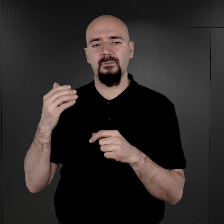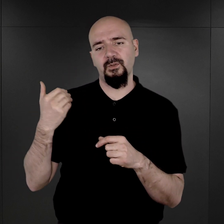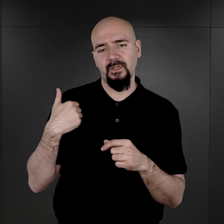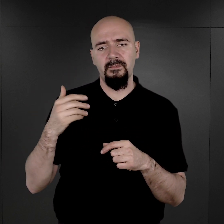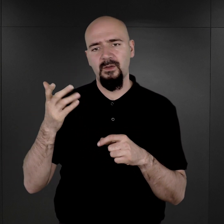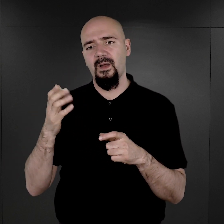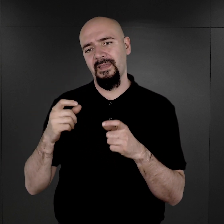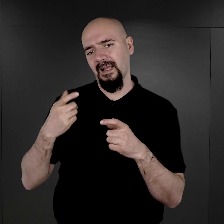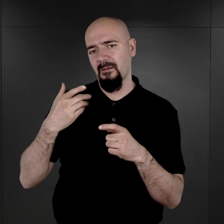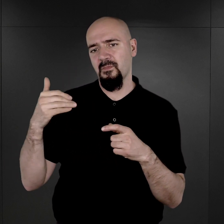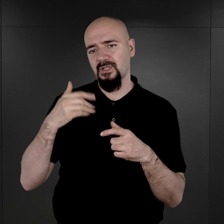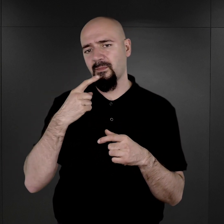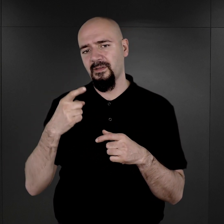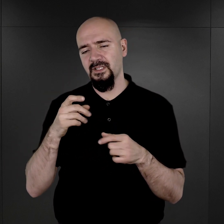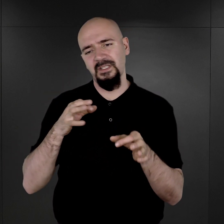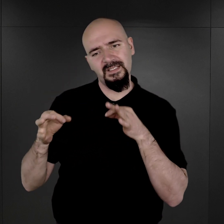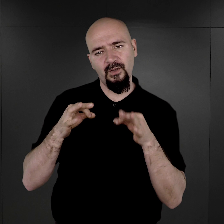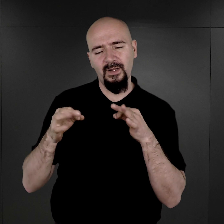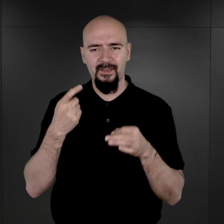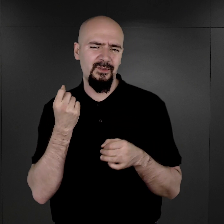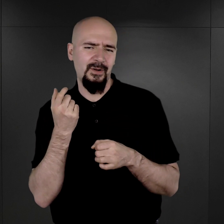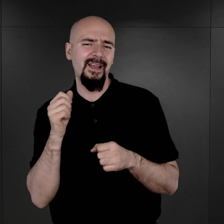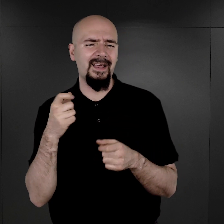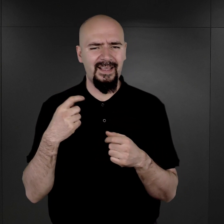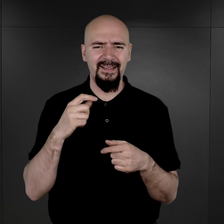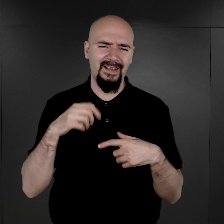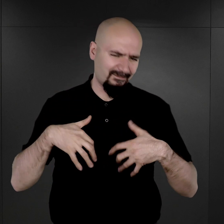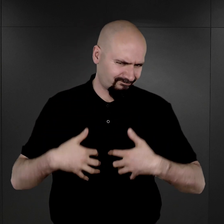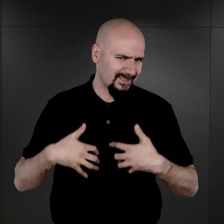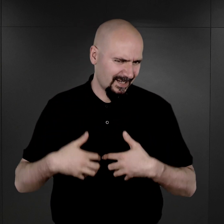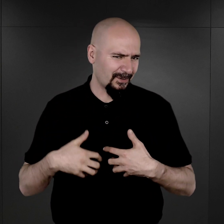legendarna, można powiedzieć, historia anegdotyczna trochę, ponieważ ci więźniowie,